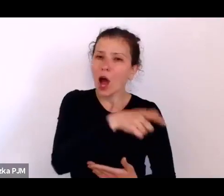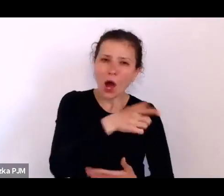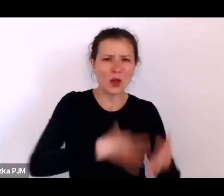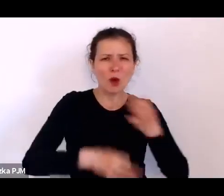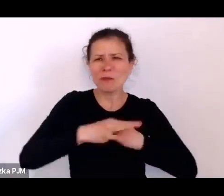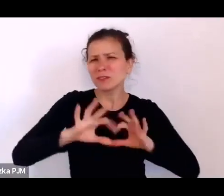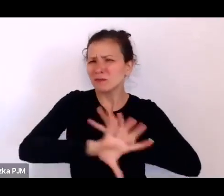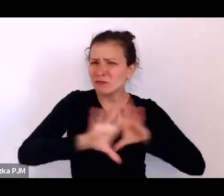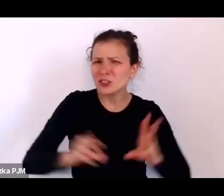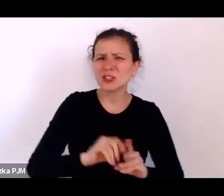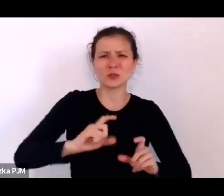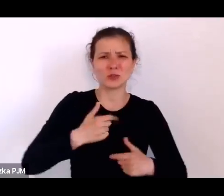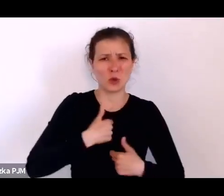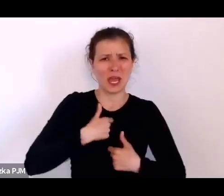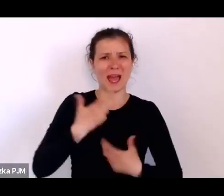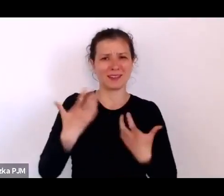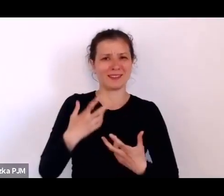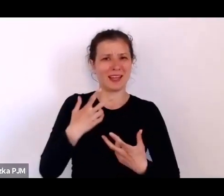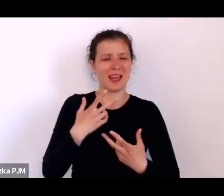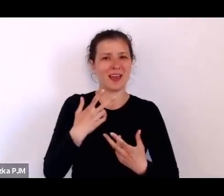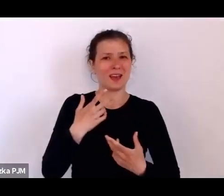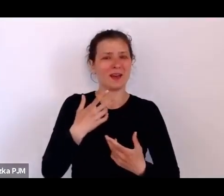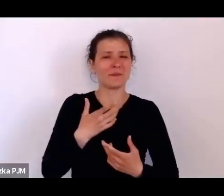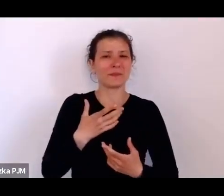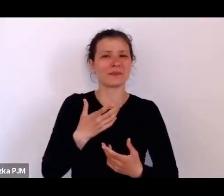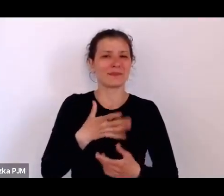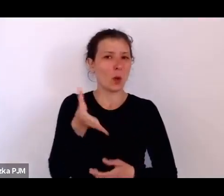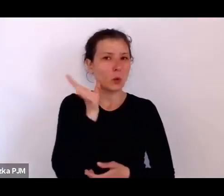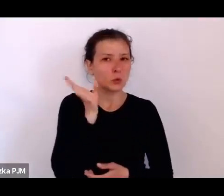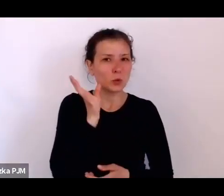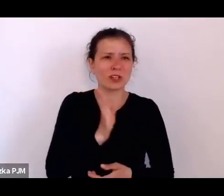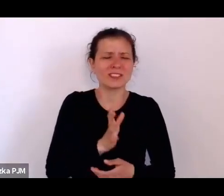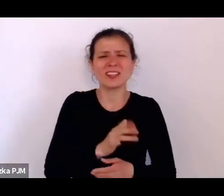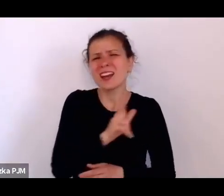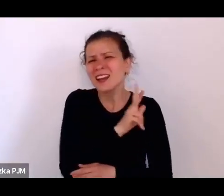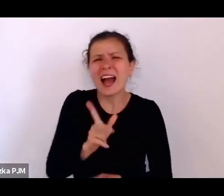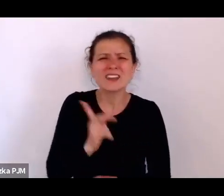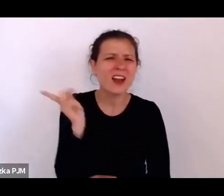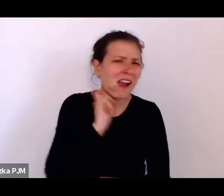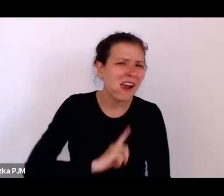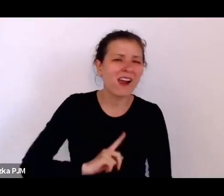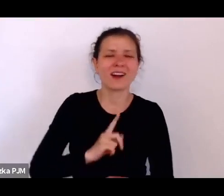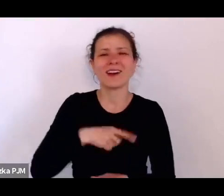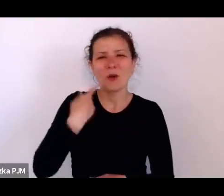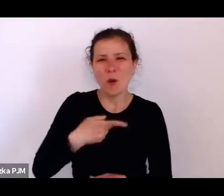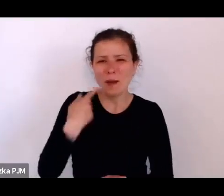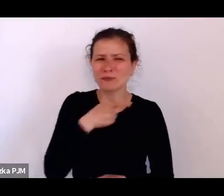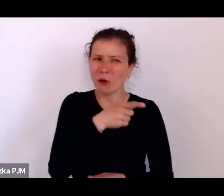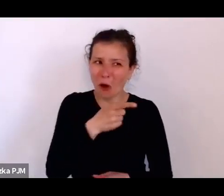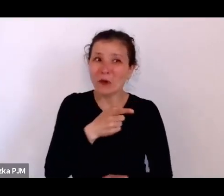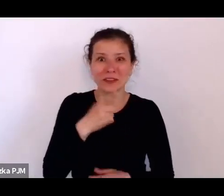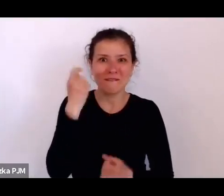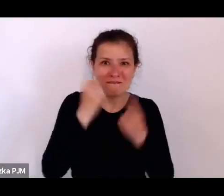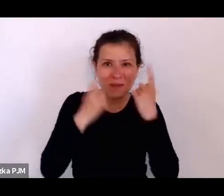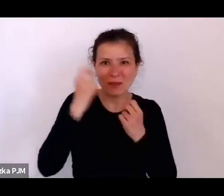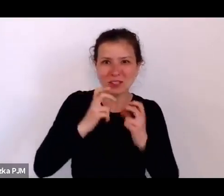każdą konfabulacje są w stanie wymyślić i opowiedzieć byle tylko dostać jeszcze jednego papierosa.